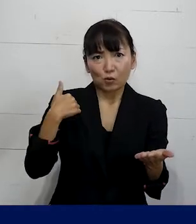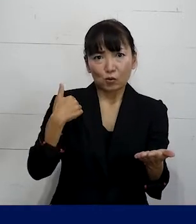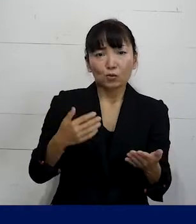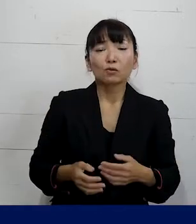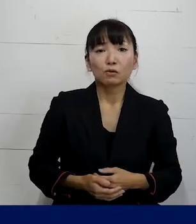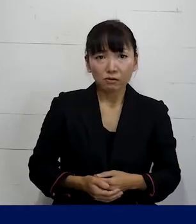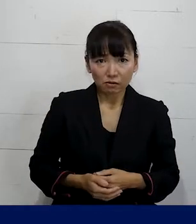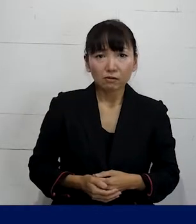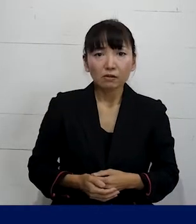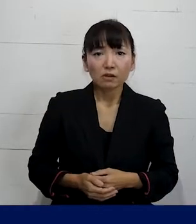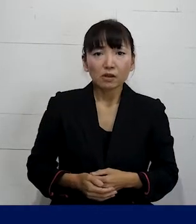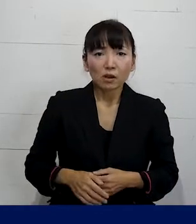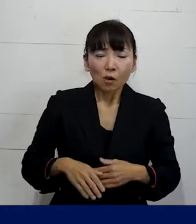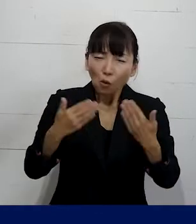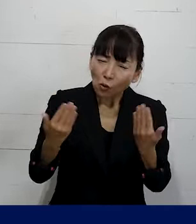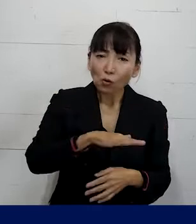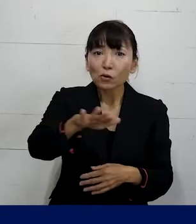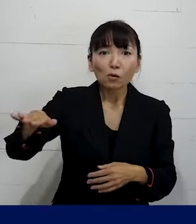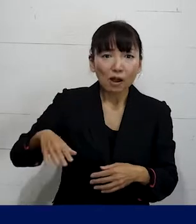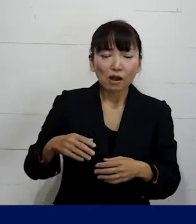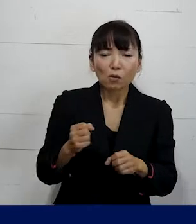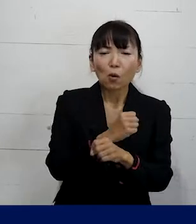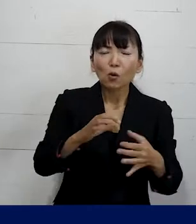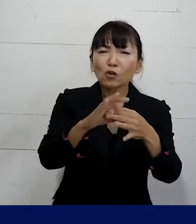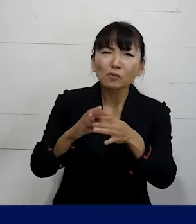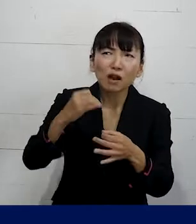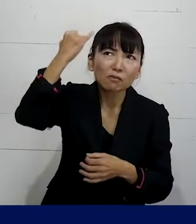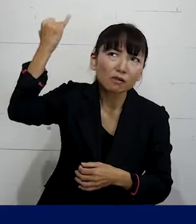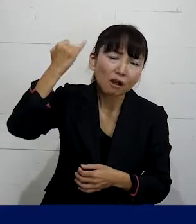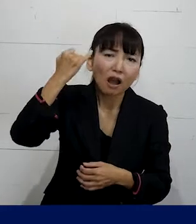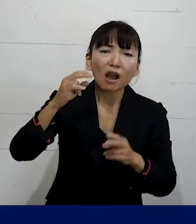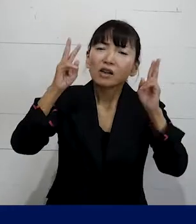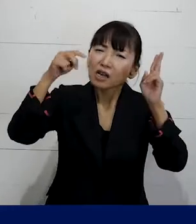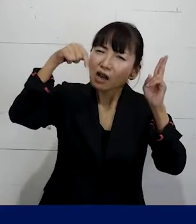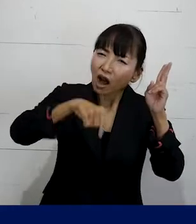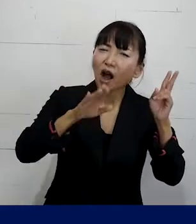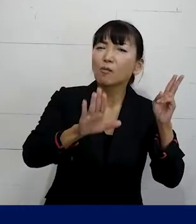圧倒的多数の方は労働組合というと もともと会社にあるものだとか